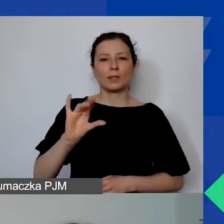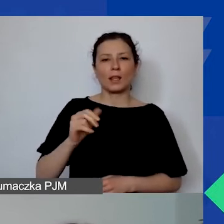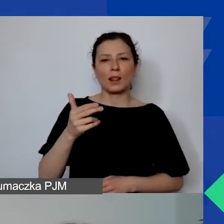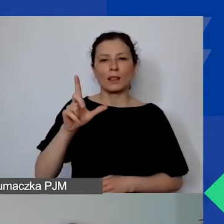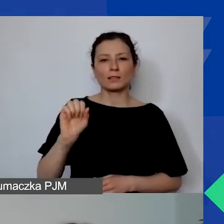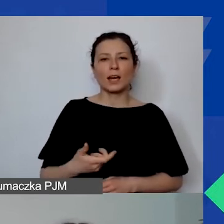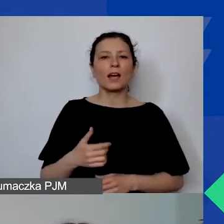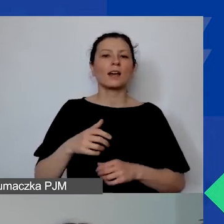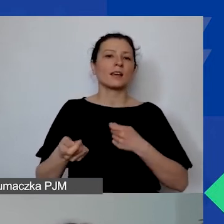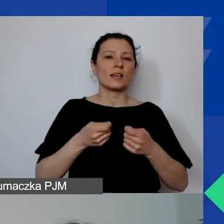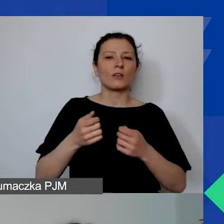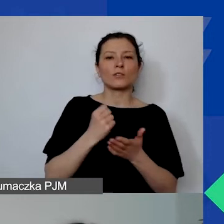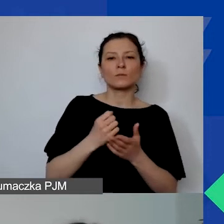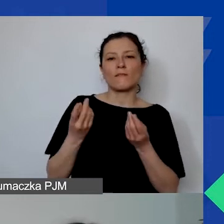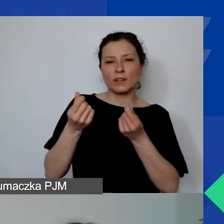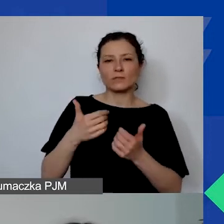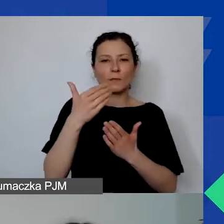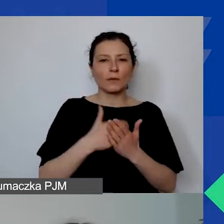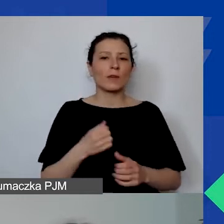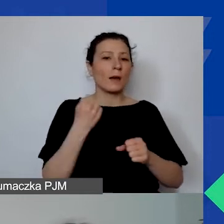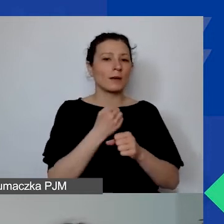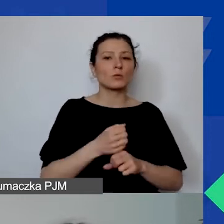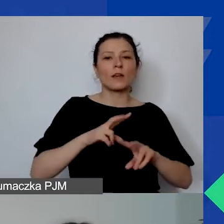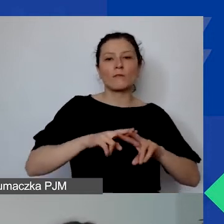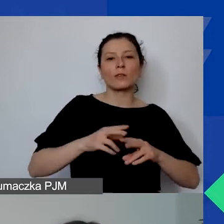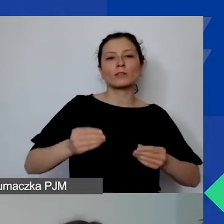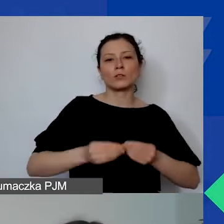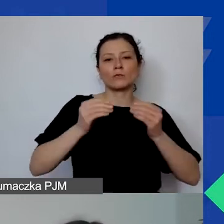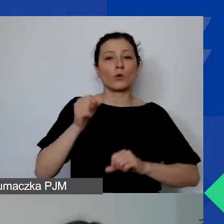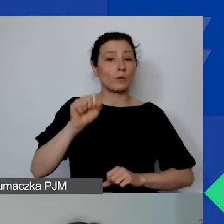pracuje w Fundacji Rozwoju Demokracji Lokalnej im. Jerzego Regulskiego.